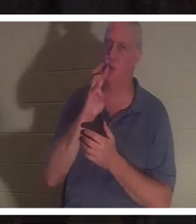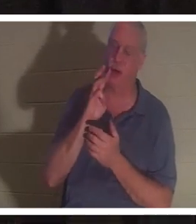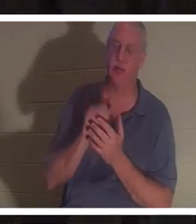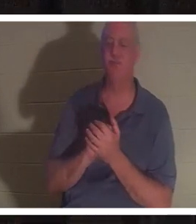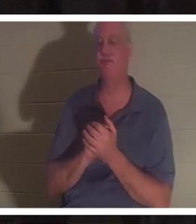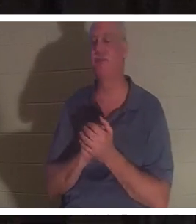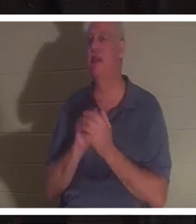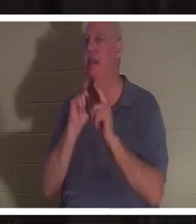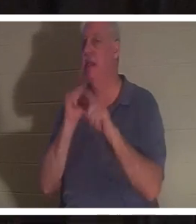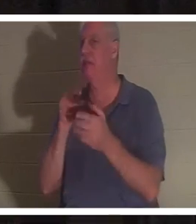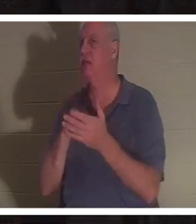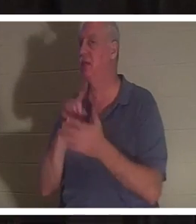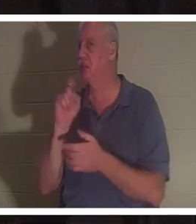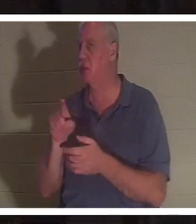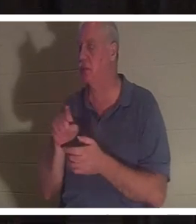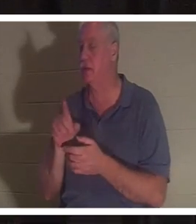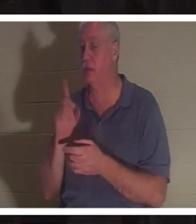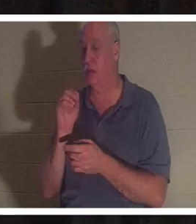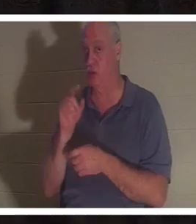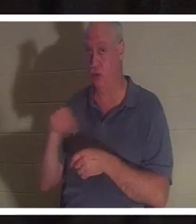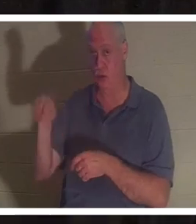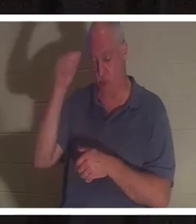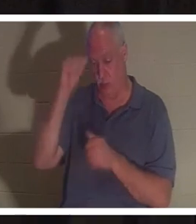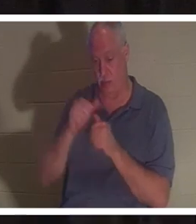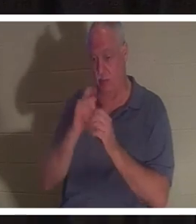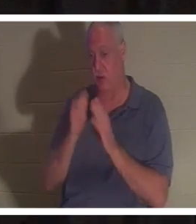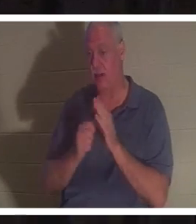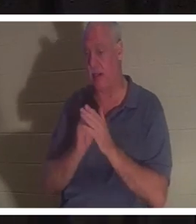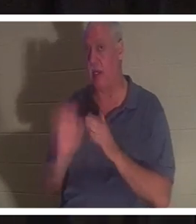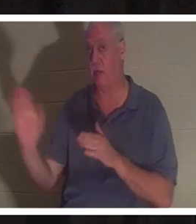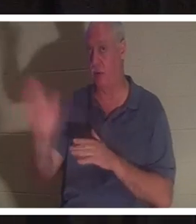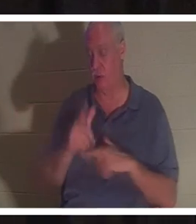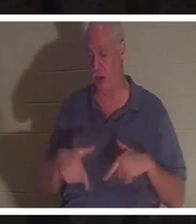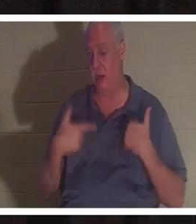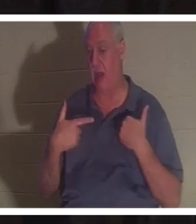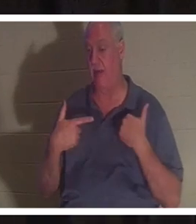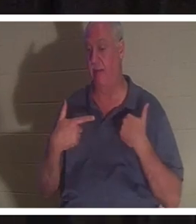답하십시오 . 사고나 어떤 상황에서 당신을 구출